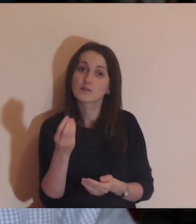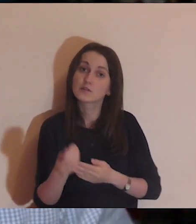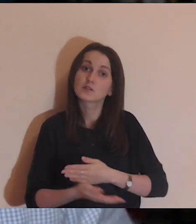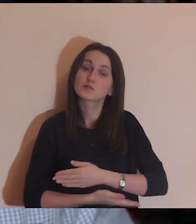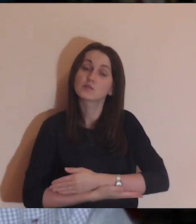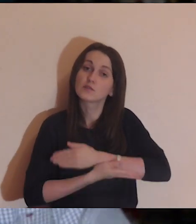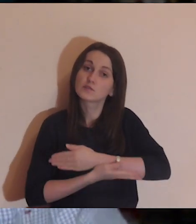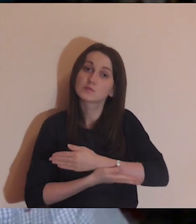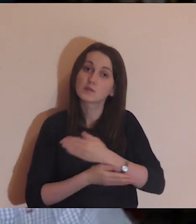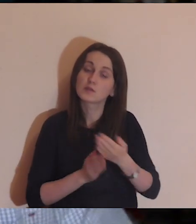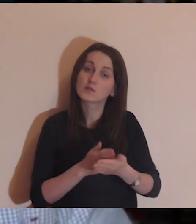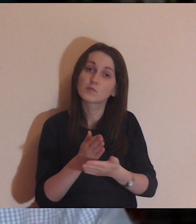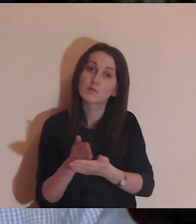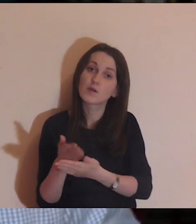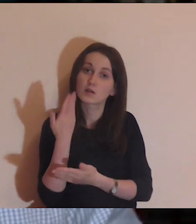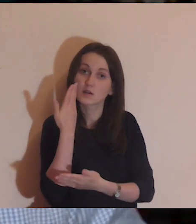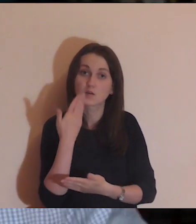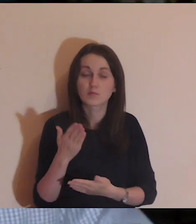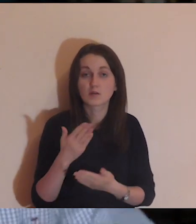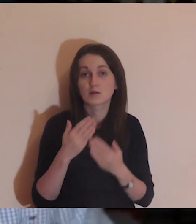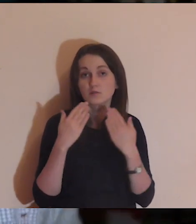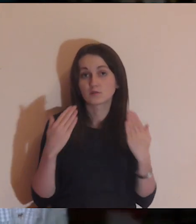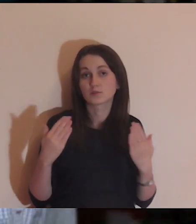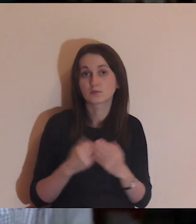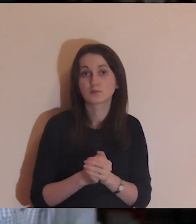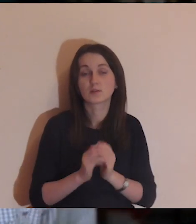za tych, którzy nas finansowo wspierają, bardzo dziękujemy.